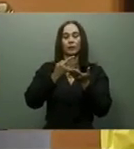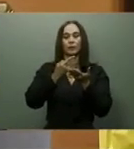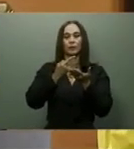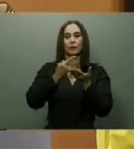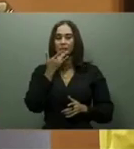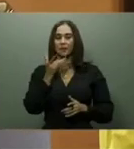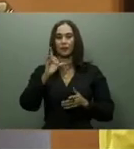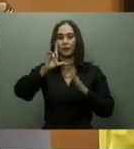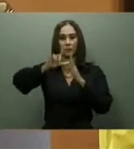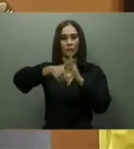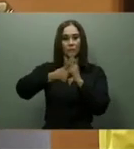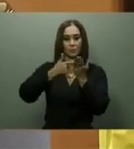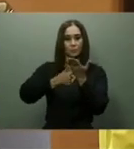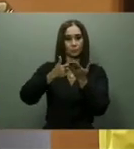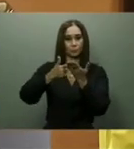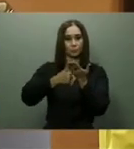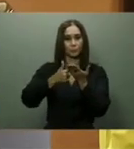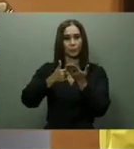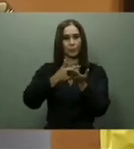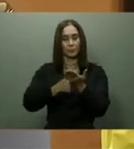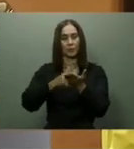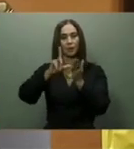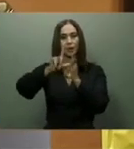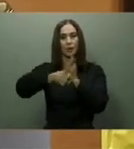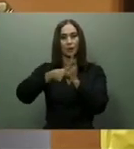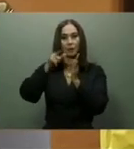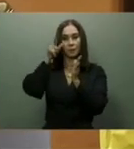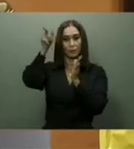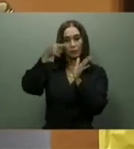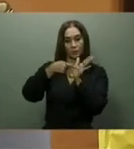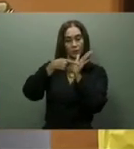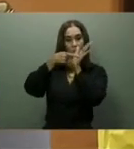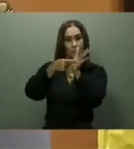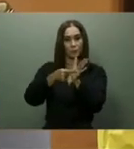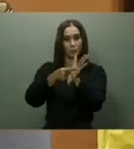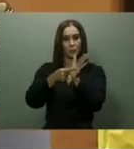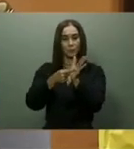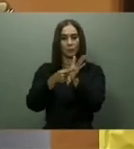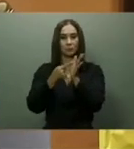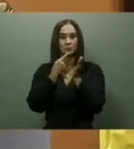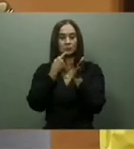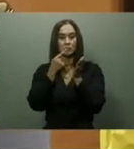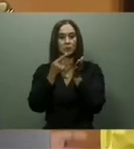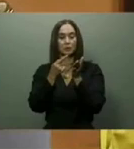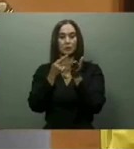anunció que en los próximos días se completaría la entrega de 109 comedores económicos, sobrepasando